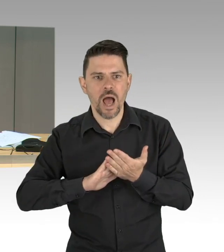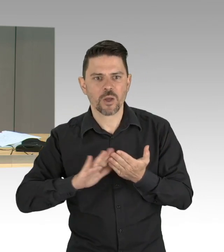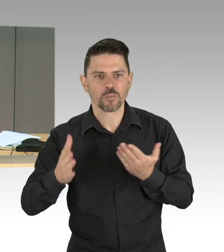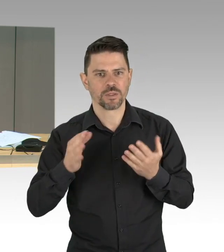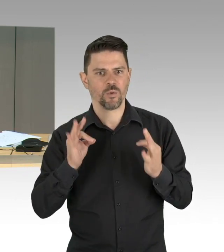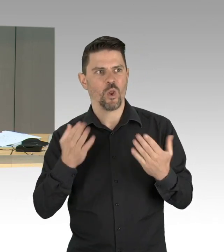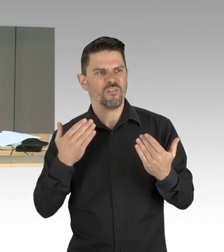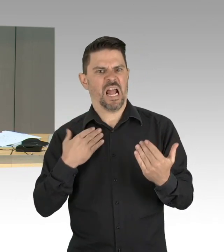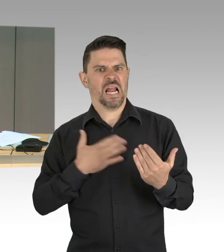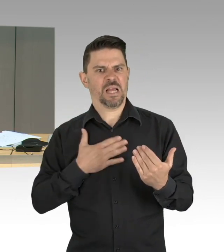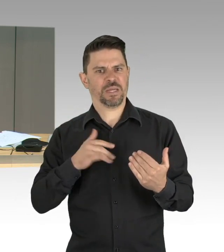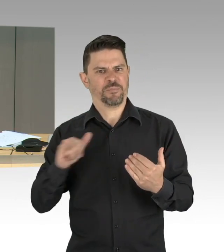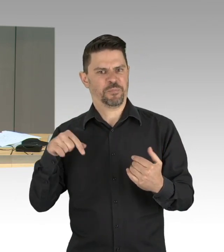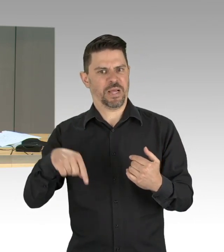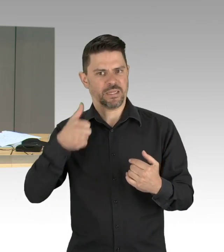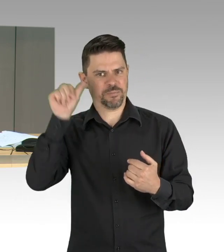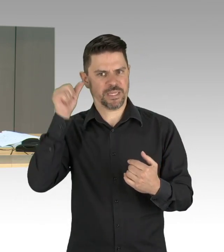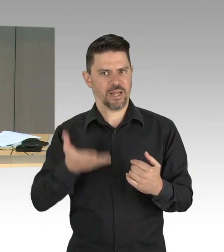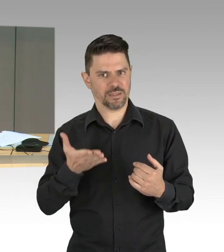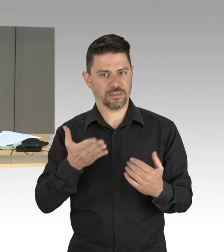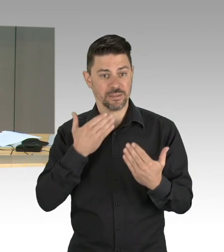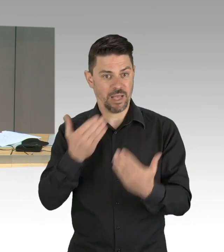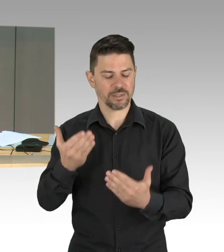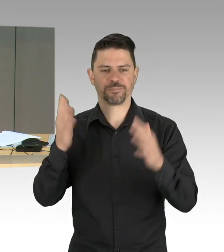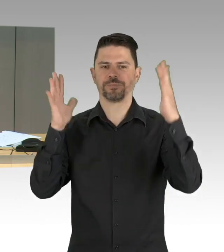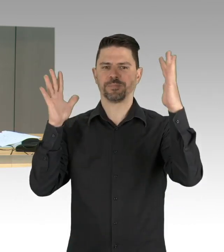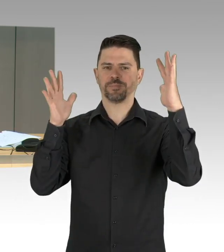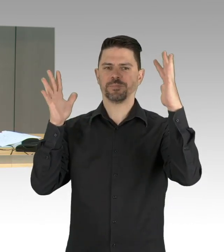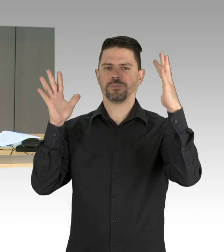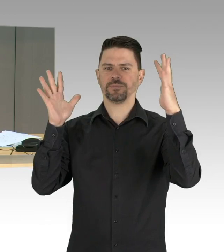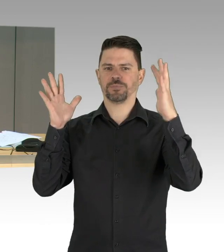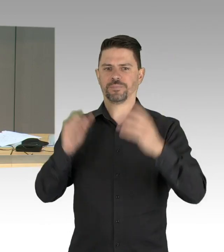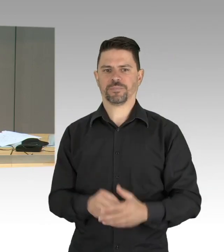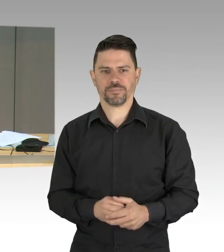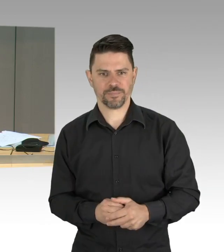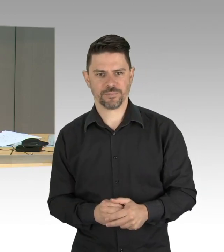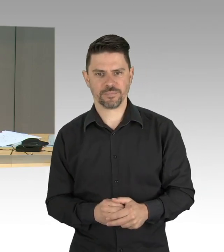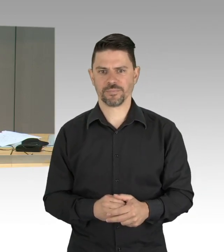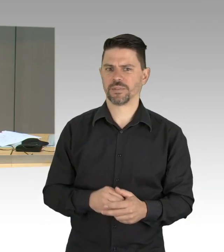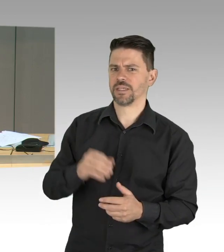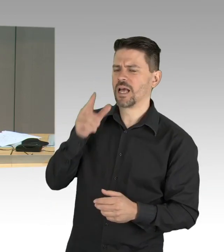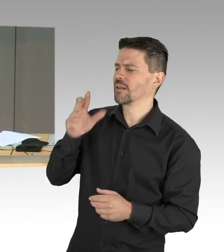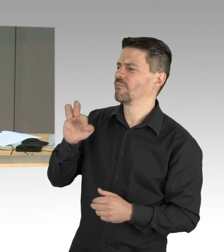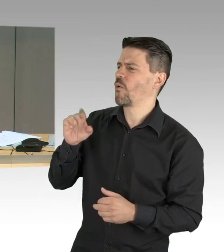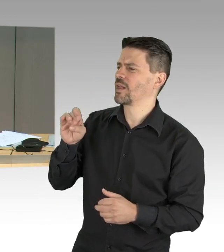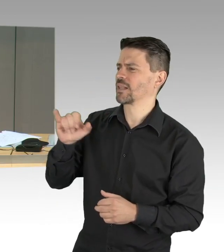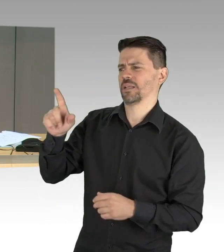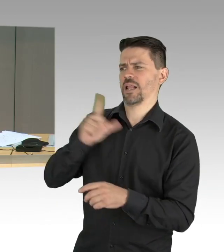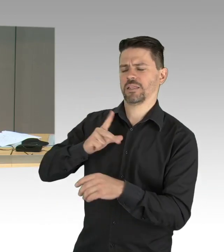Zu diesem Tagesordnungspunkt hat der fraktionslose Abgeordnete Wild gemäß Paragraf 64 Absatz 2 der Geschäftsordnung